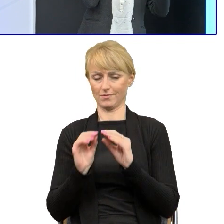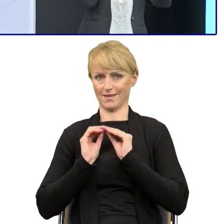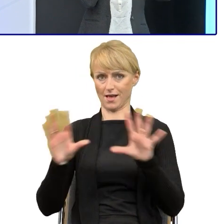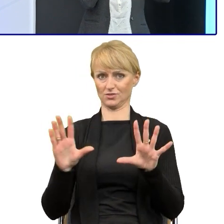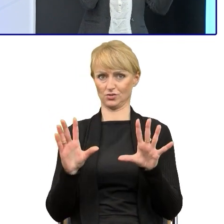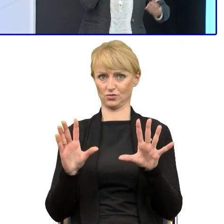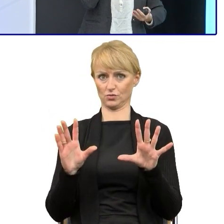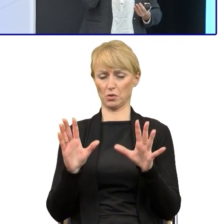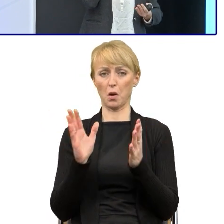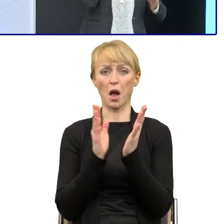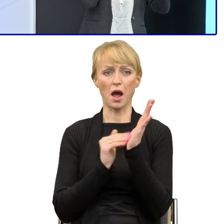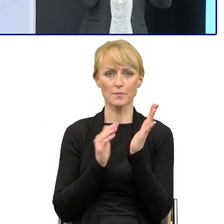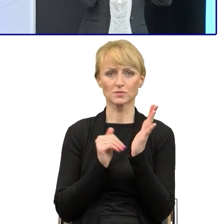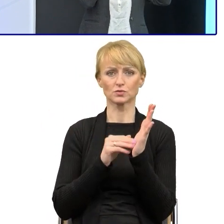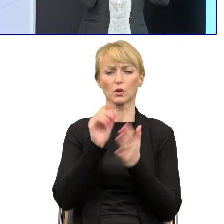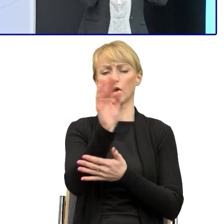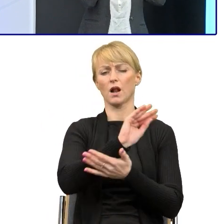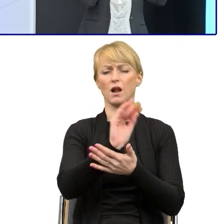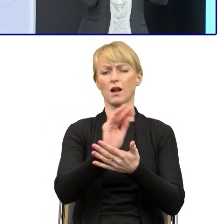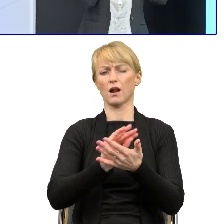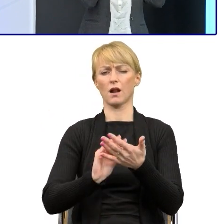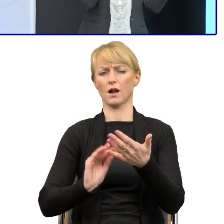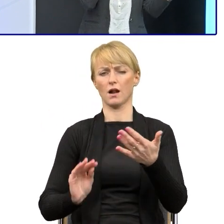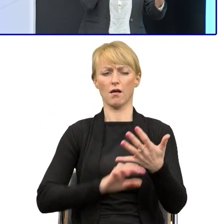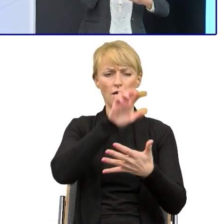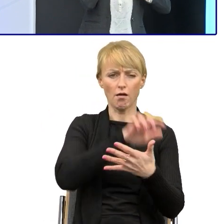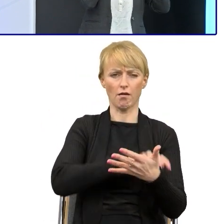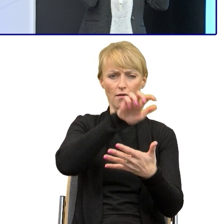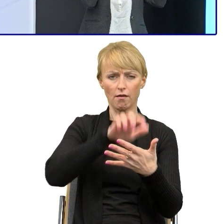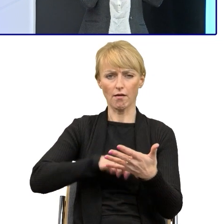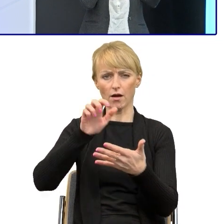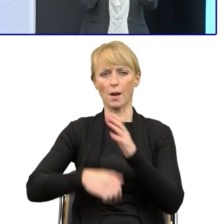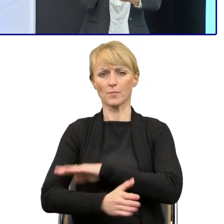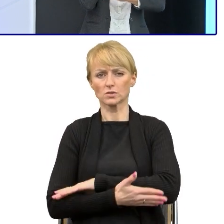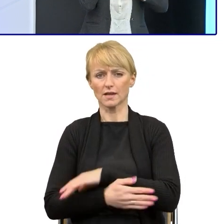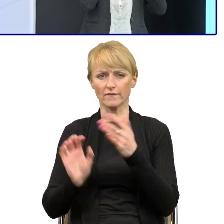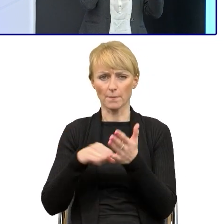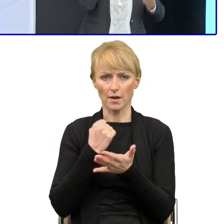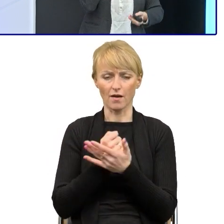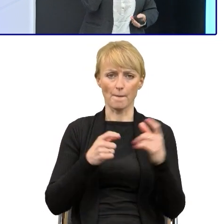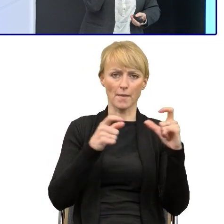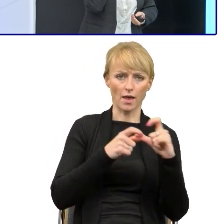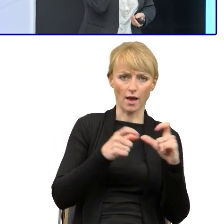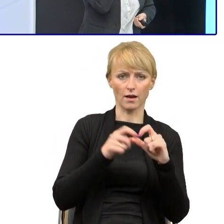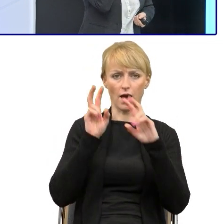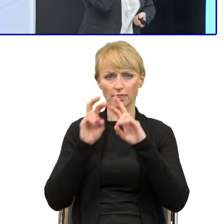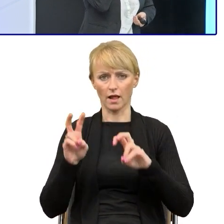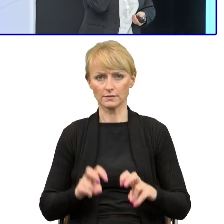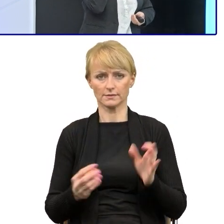A jeśli będą pisać pięć stron i podstawę prawną, jakąś analizę i znowu kolejną, to z tego pisma w ogóle nie da się wyczytać,